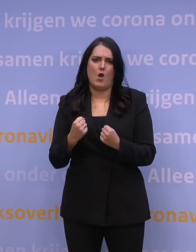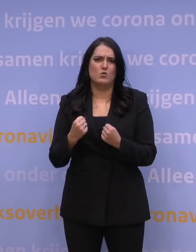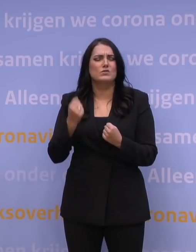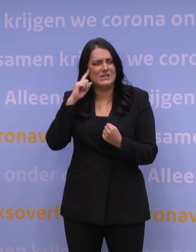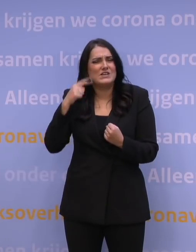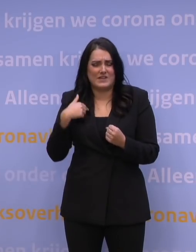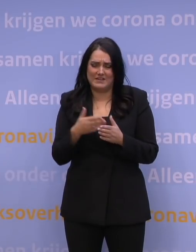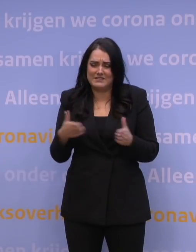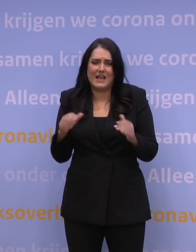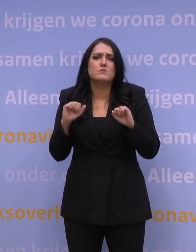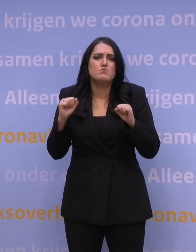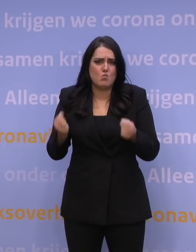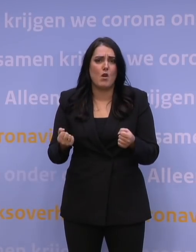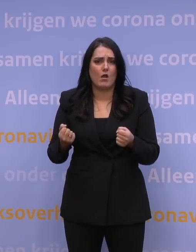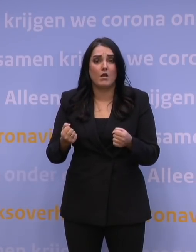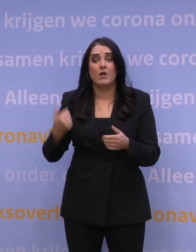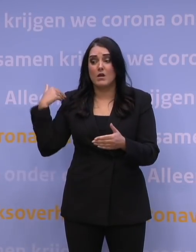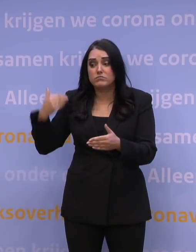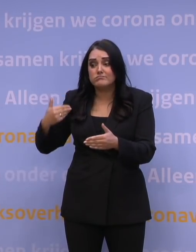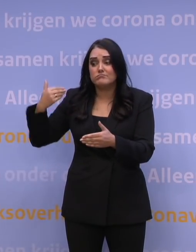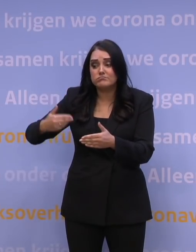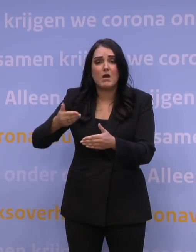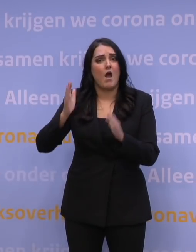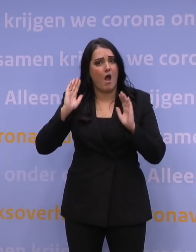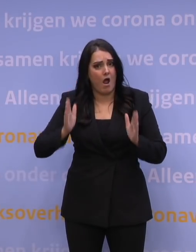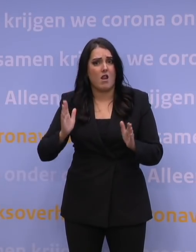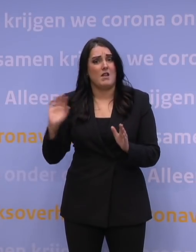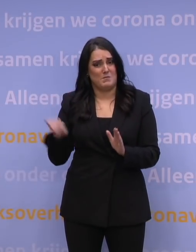We hebben eerder golven doorstaan. En we weten wat ons te doen staat.